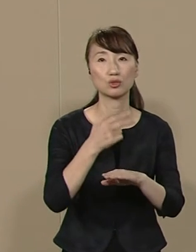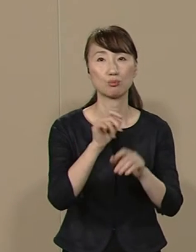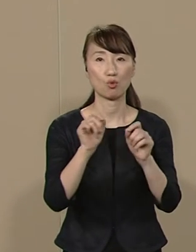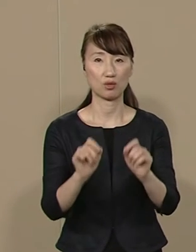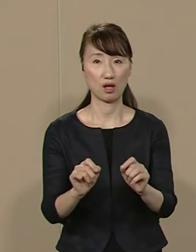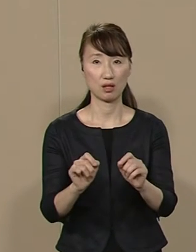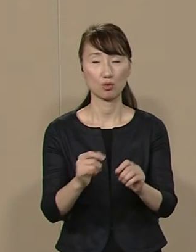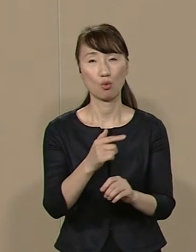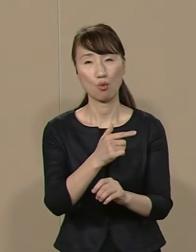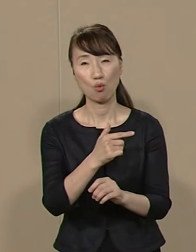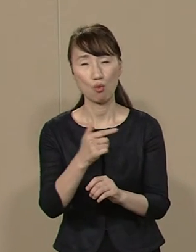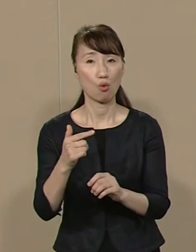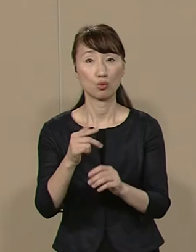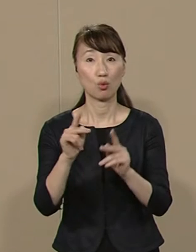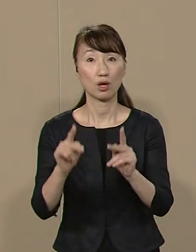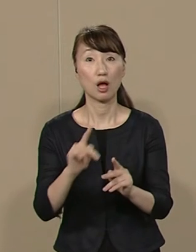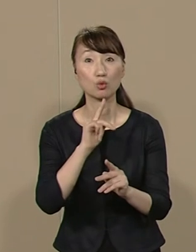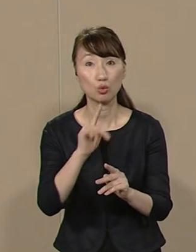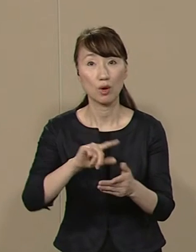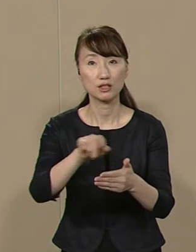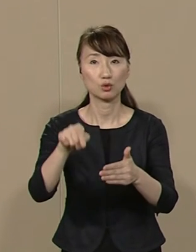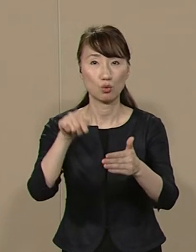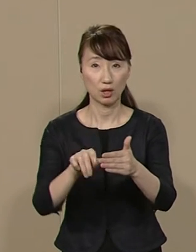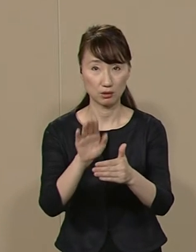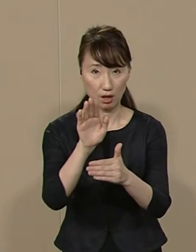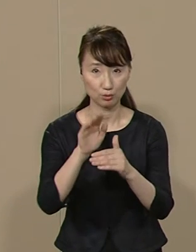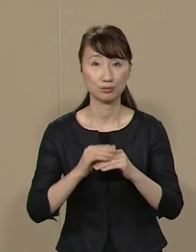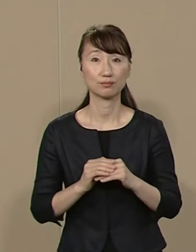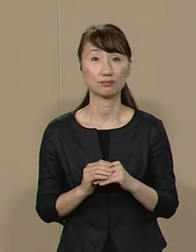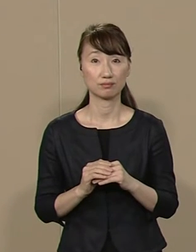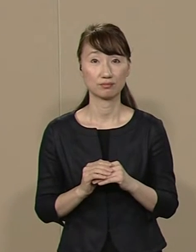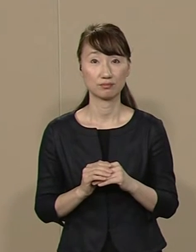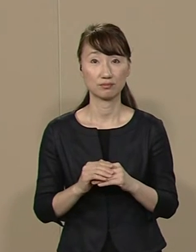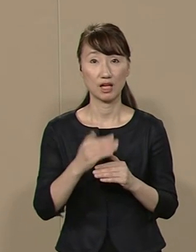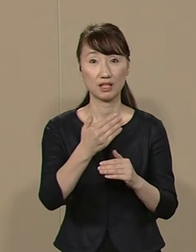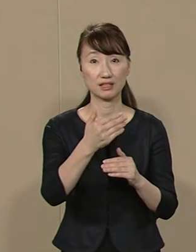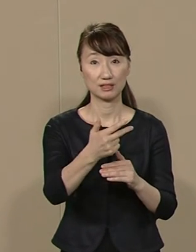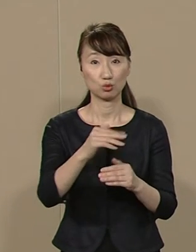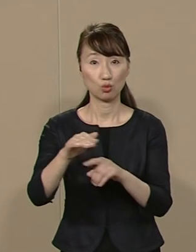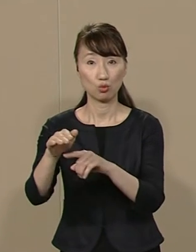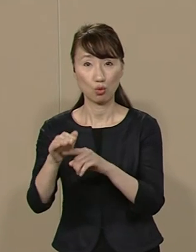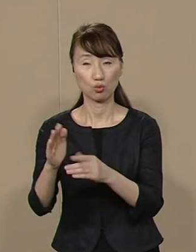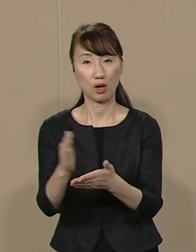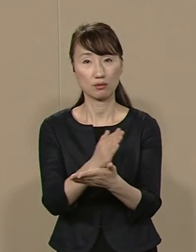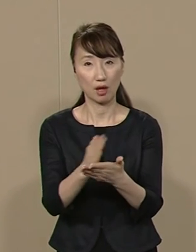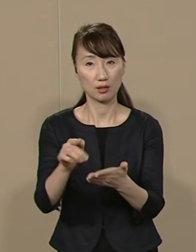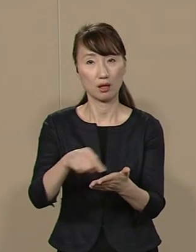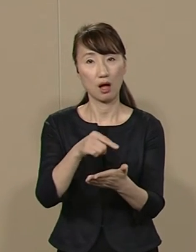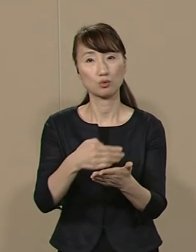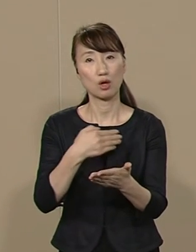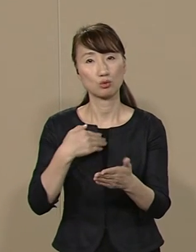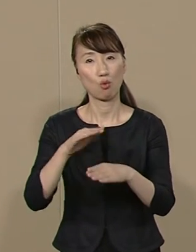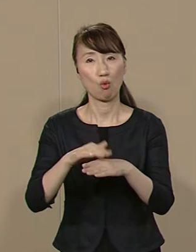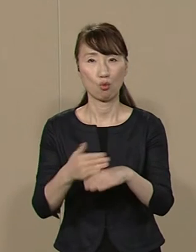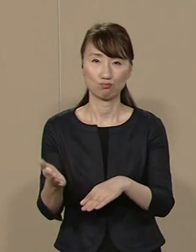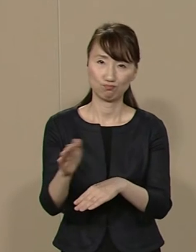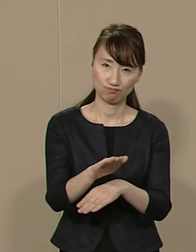多くの課題が 地域にあるわけですから 市区町村の判断で 解決できる仕組みに変えます